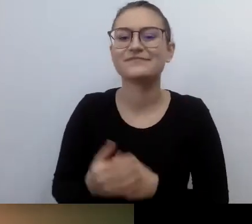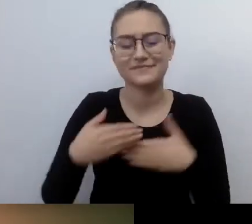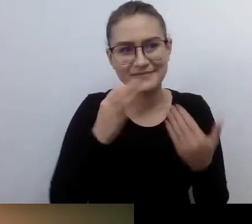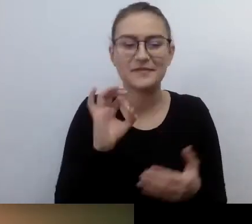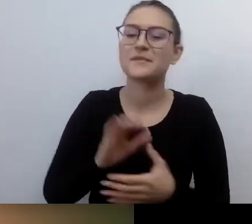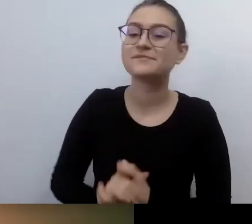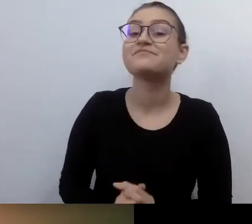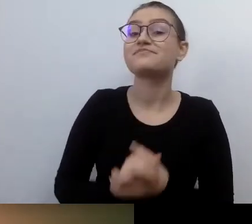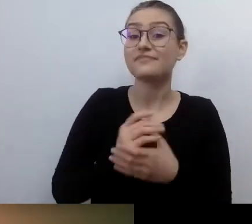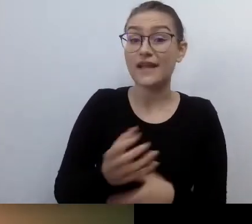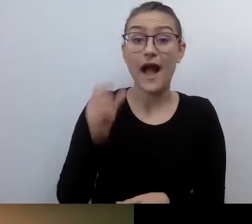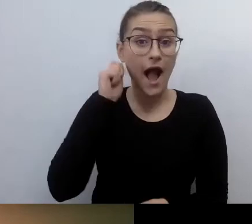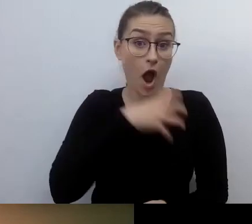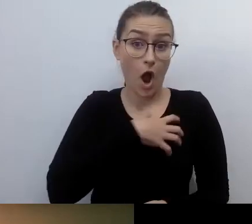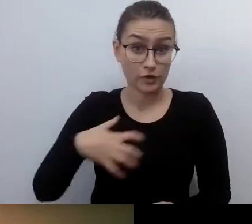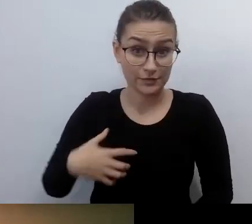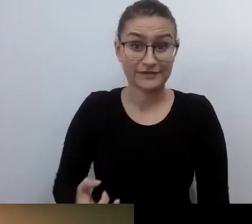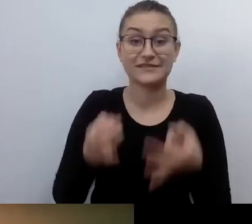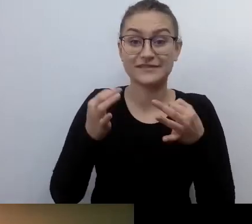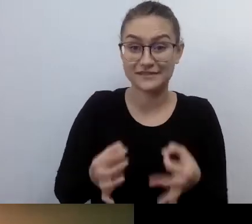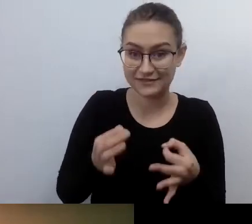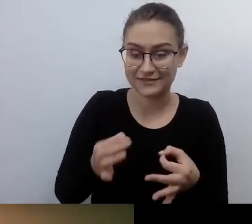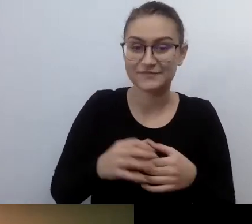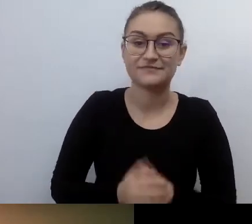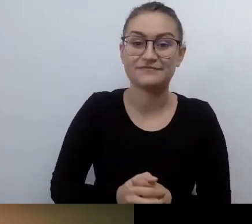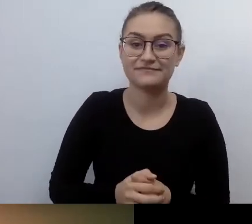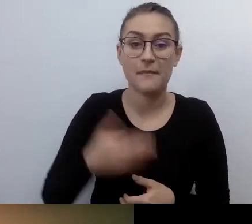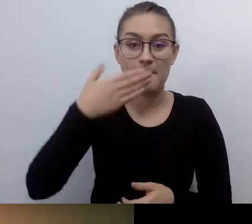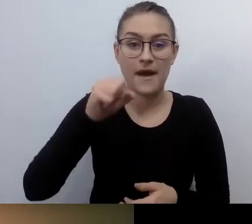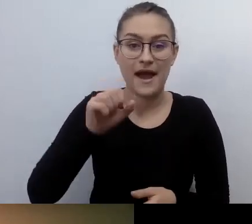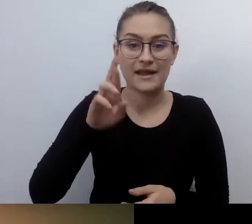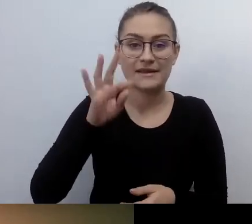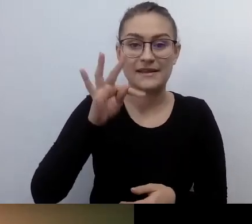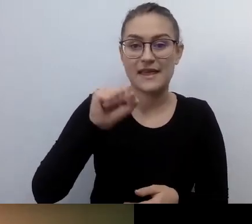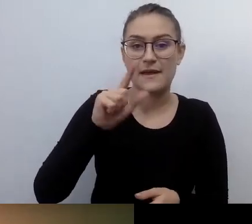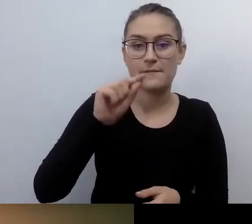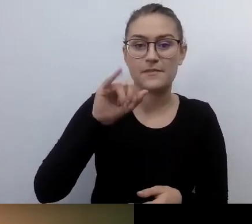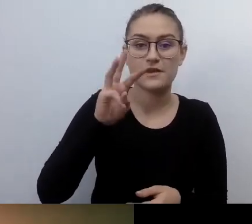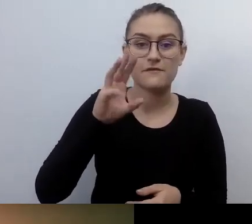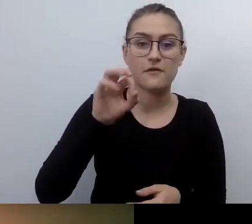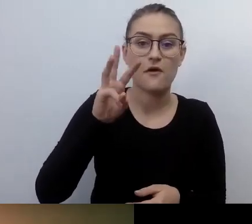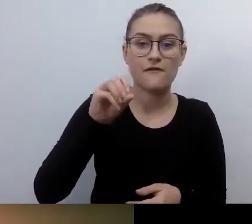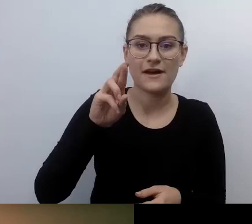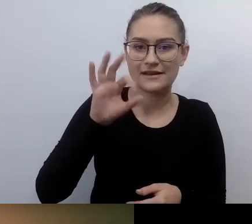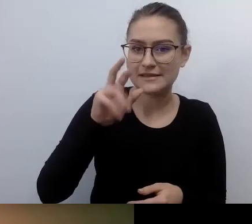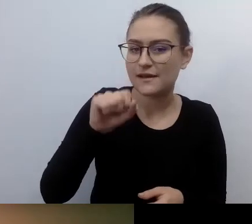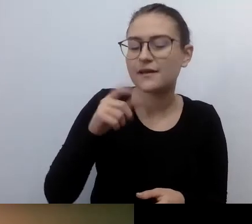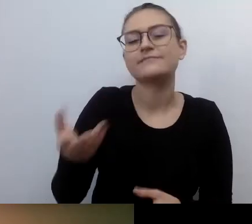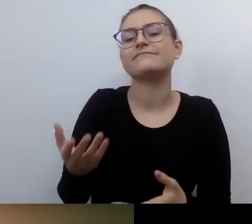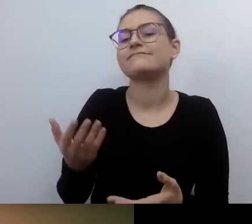Naszą gospodynią jest Marta Piwowarska. Dziękuję za wszystko, co dla mnie zrobiłaś przez ostatnie 1,5 godz.,